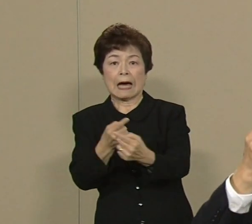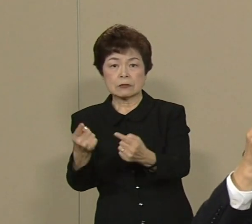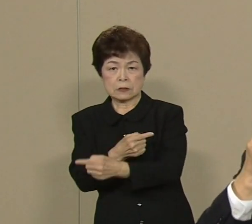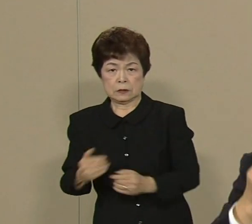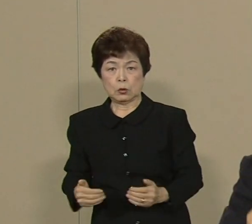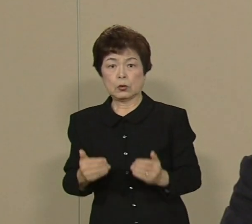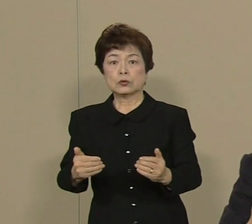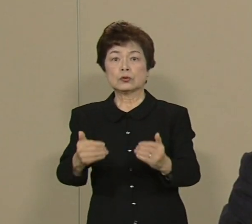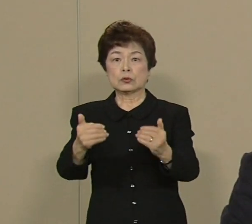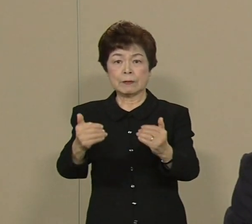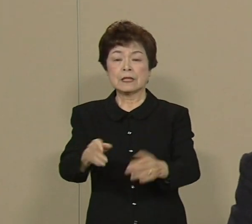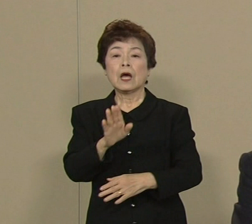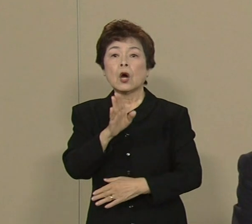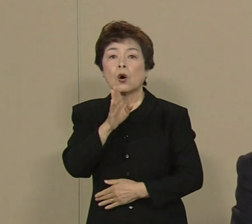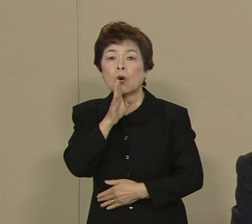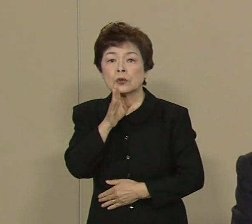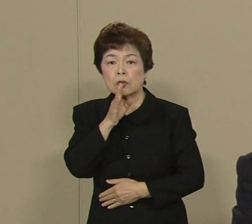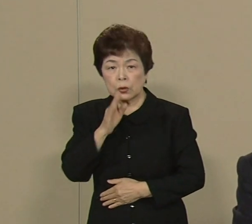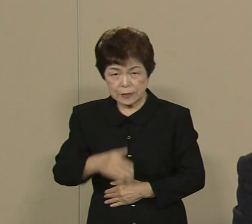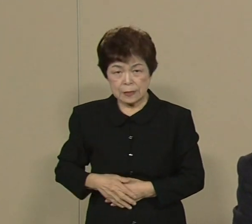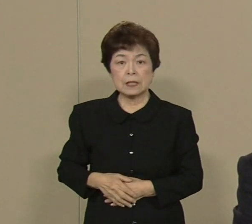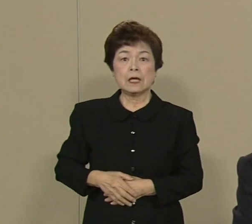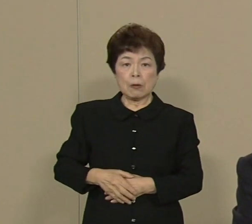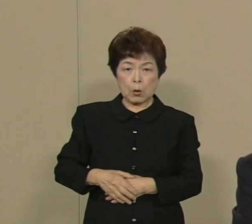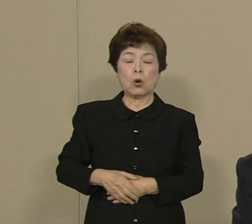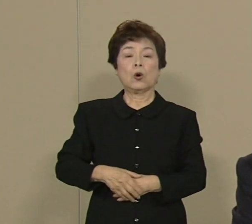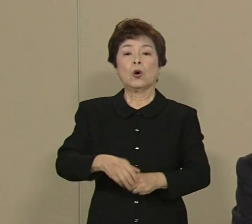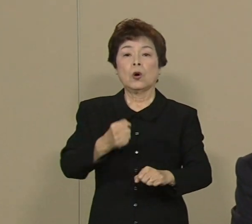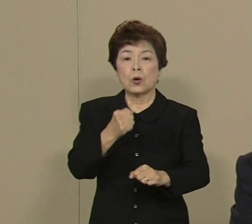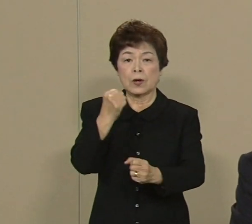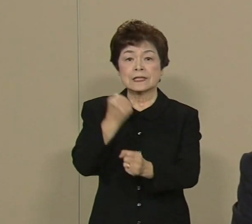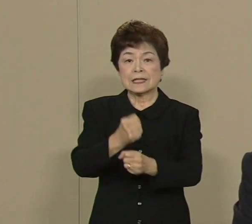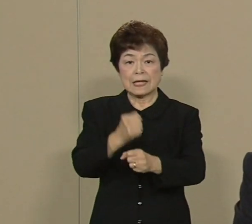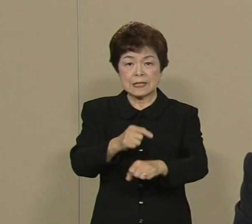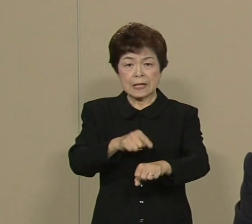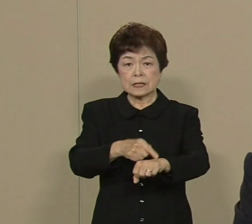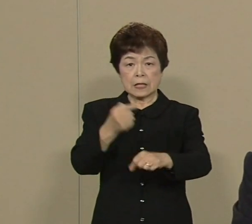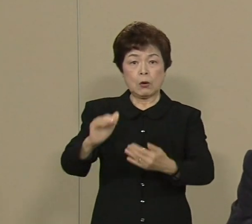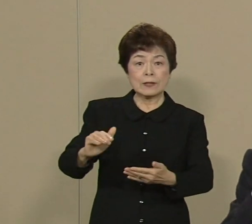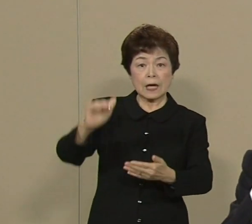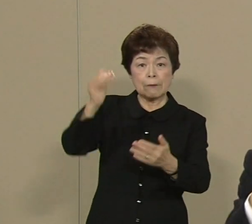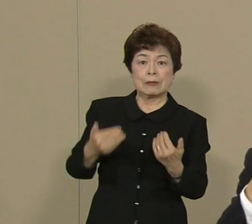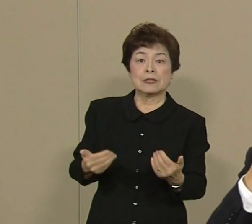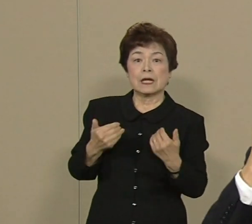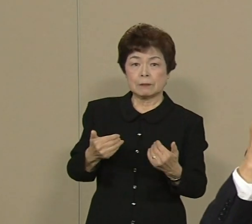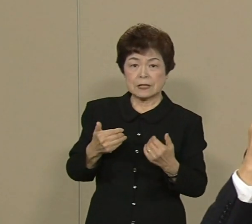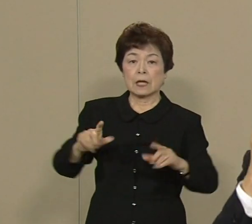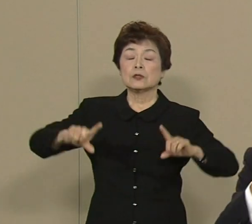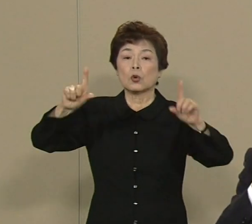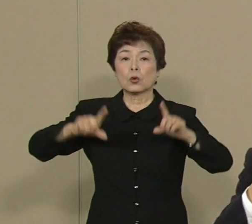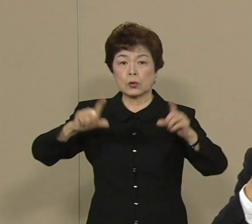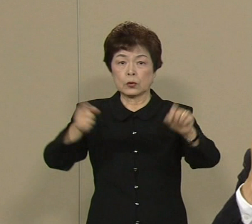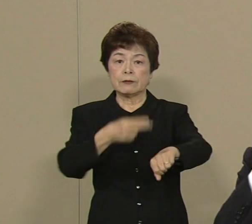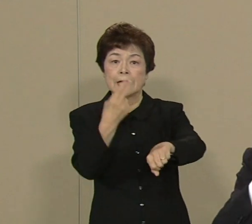本当に生産性を上げなければ 世界に負けてしまいます 幸い東京には技術も人材も世界一